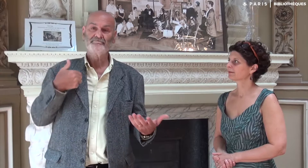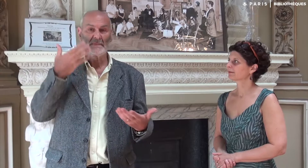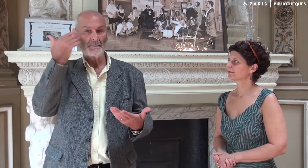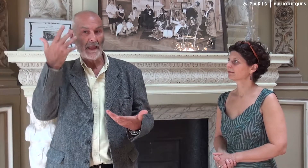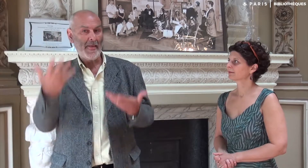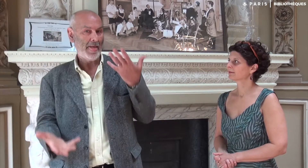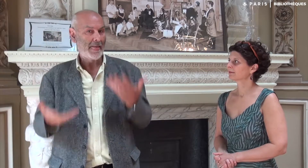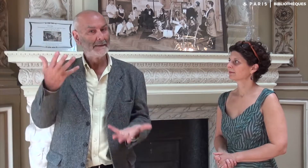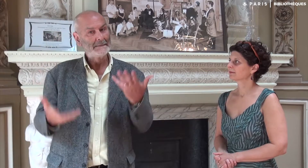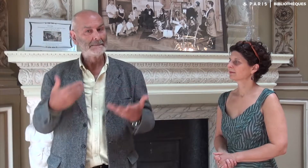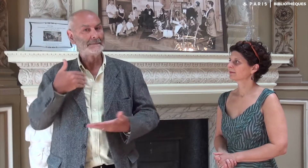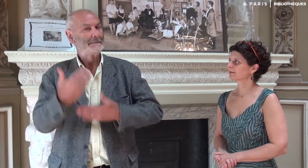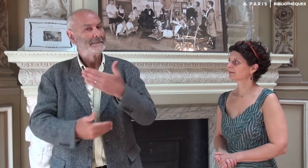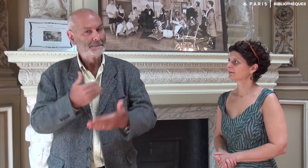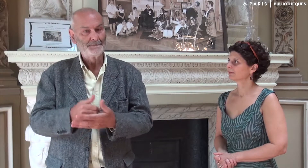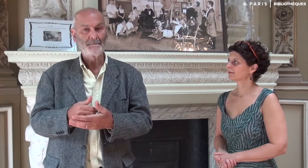J’ai continué à hésiter à le faire.